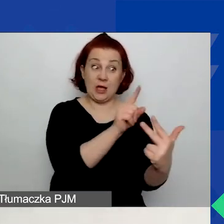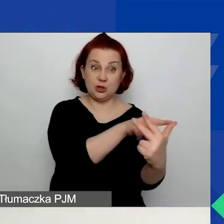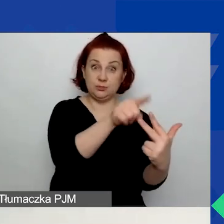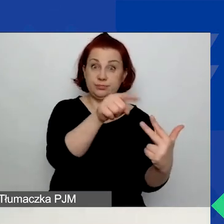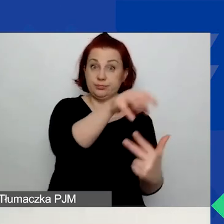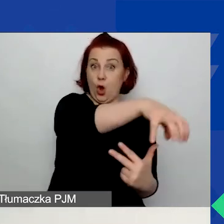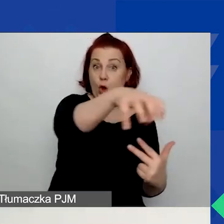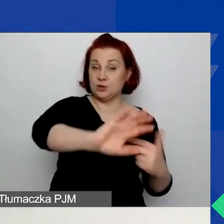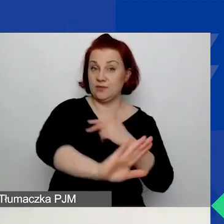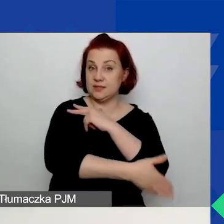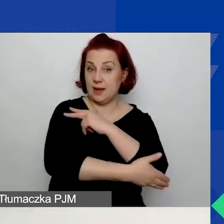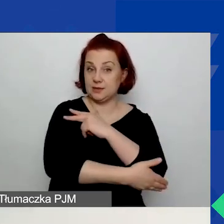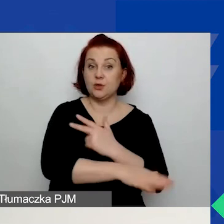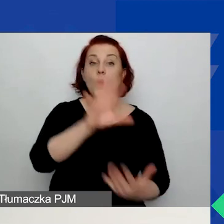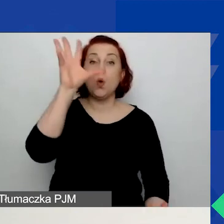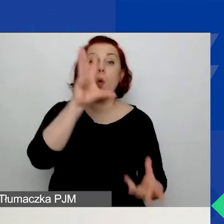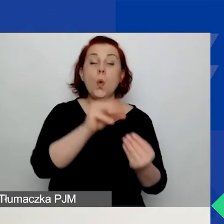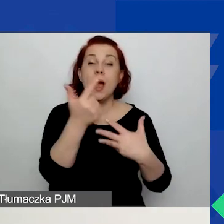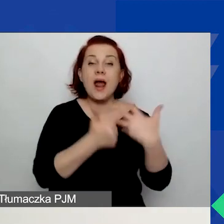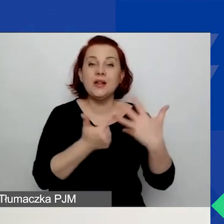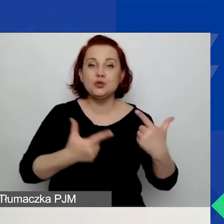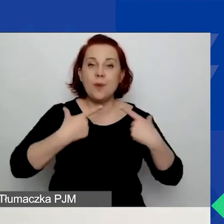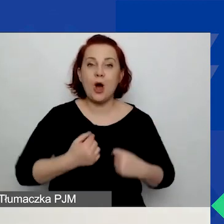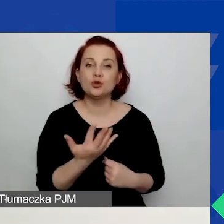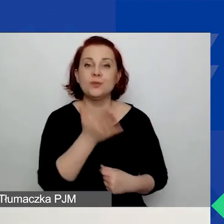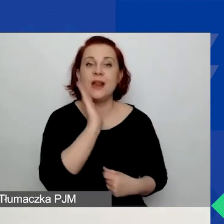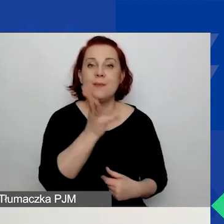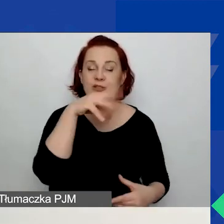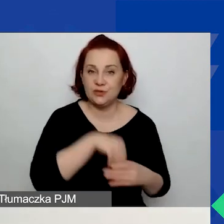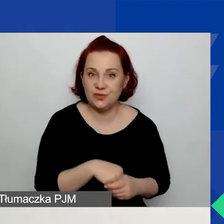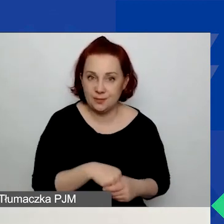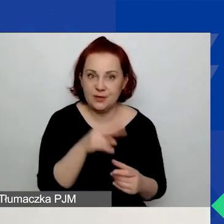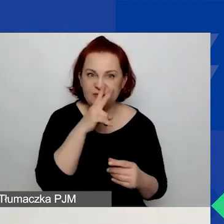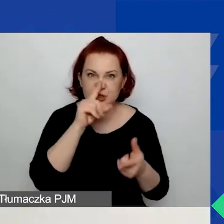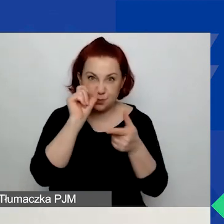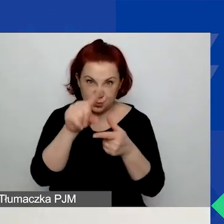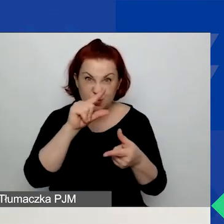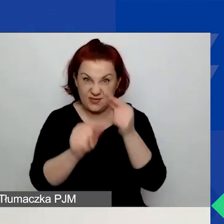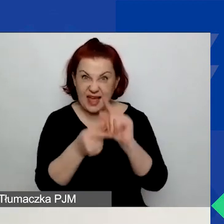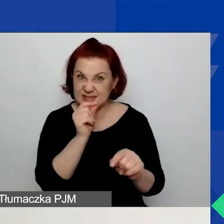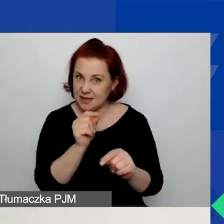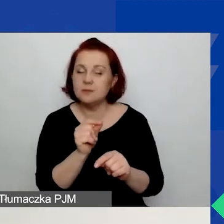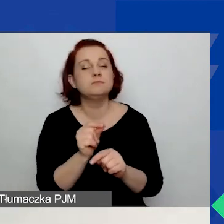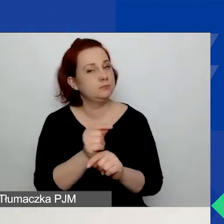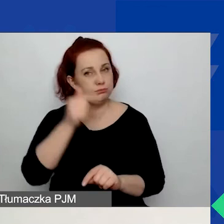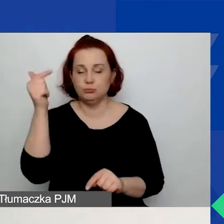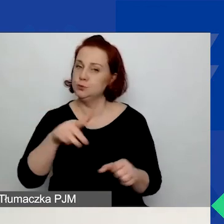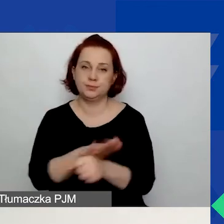To łączna liczba osób, które zaangażujecie w swoje działania. Jak widzicie, jest tutaj gwiazdka przy nim. Musicie to pole wypełnić.